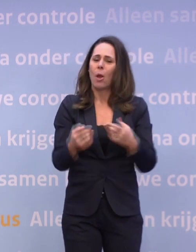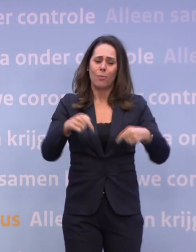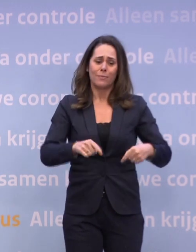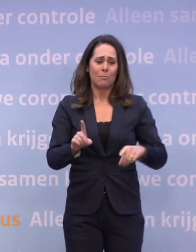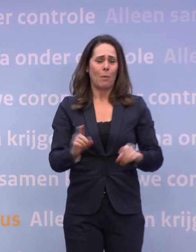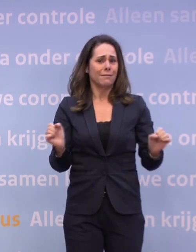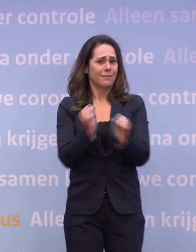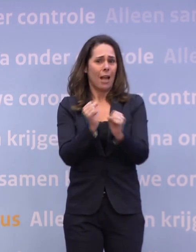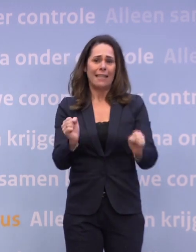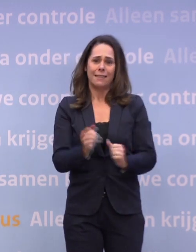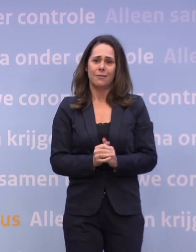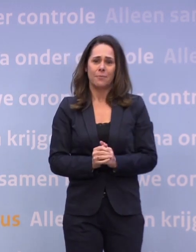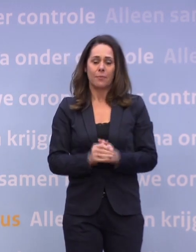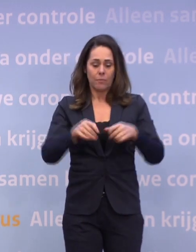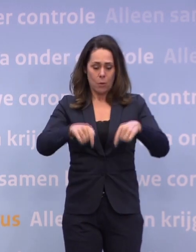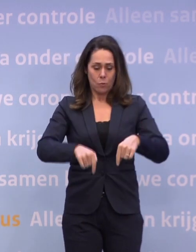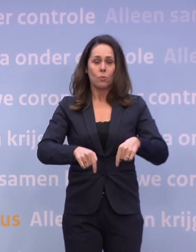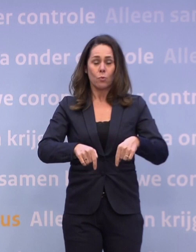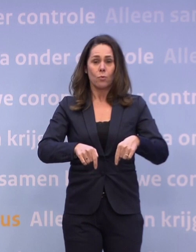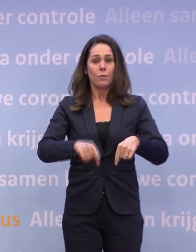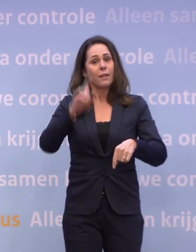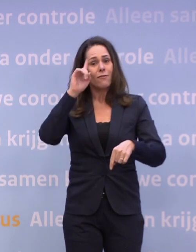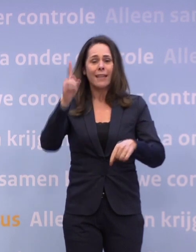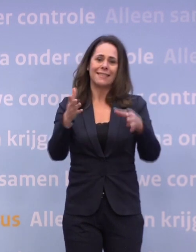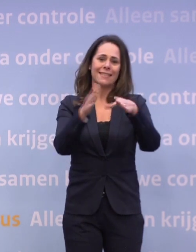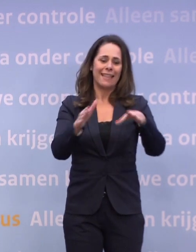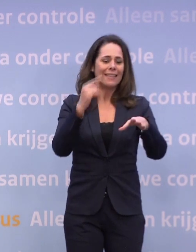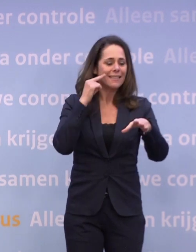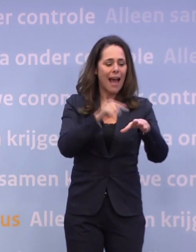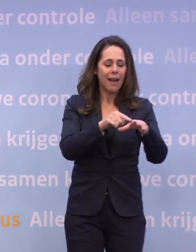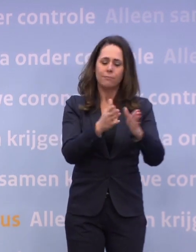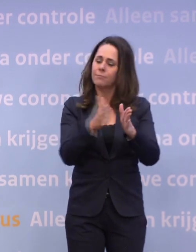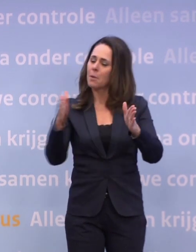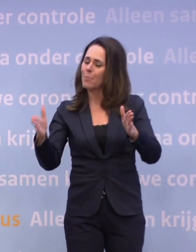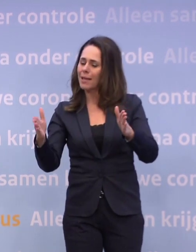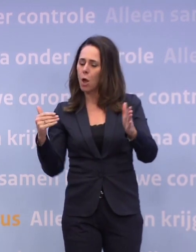Op dit moment weten we alleen dat met de kerstdagen... ...en die periode tot en met oud en nieuw wij ervan uitgaan...